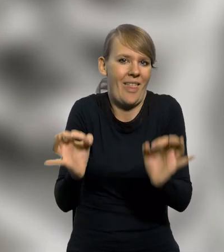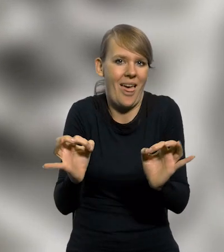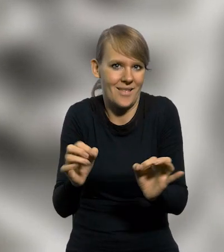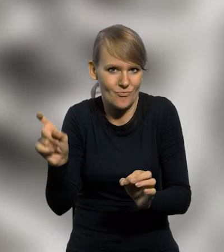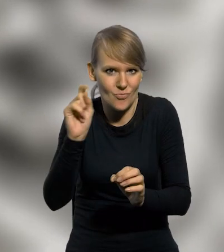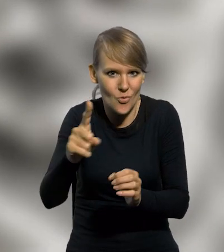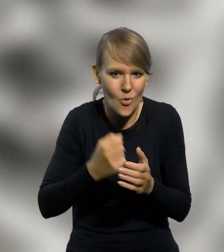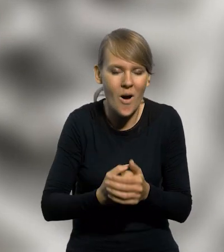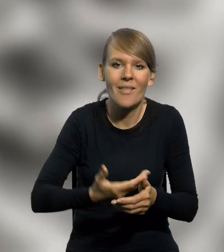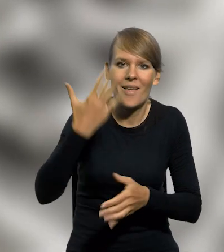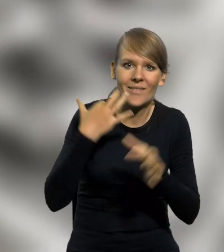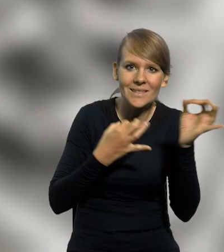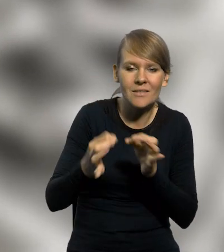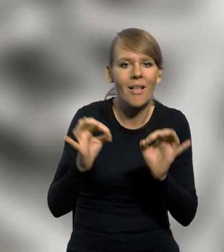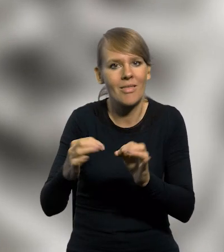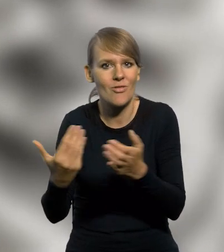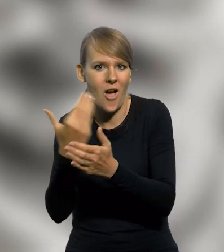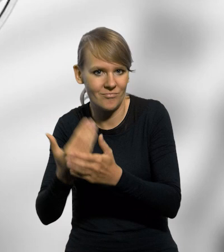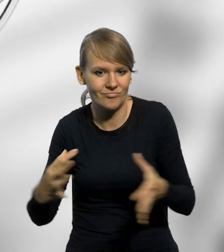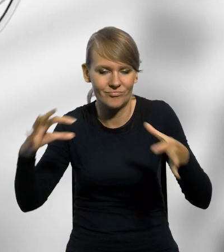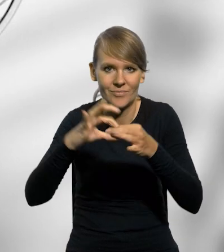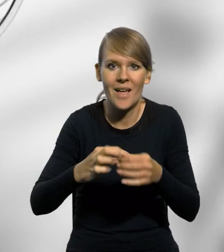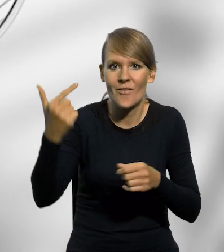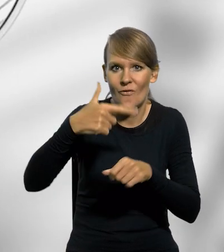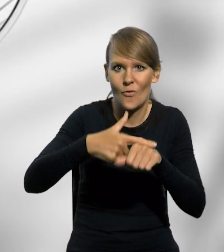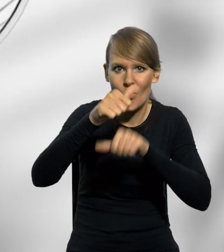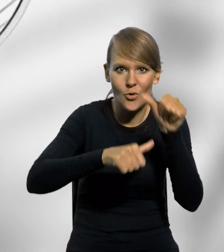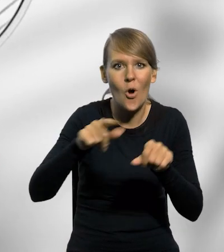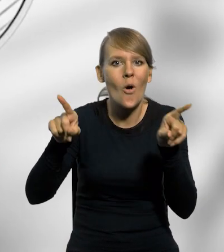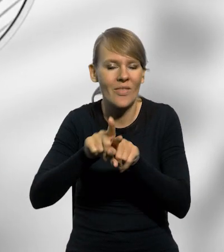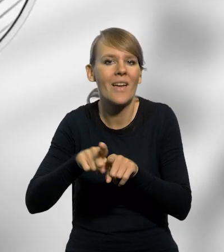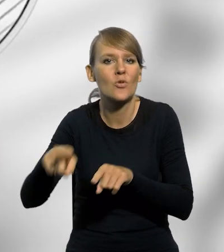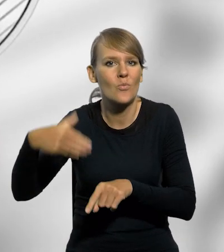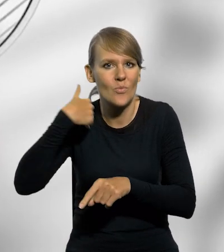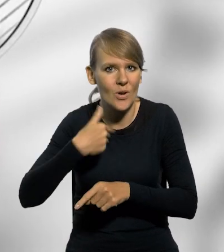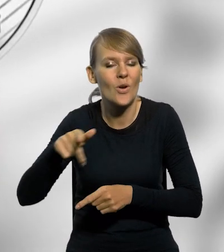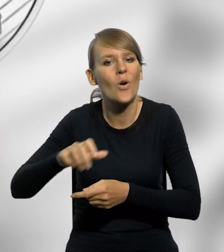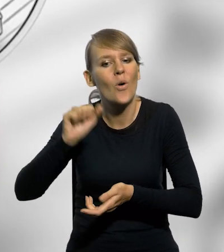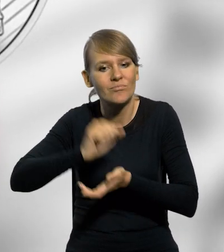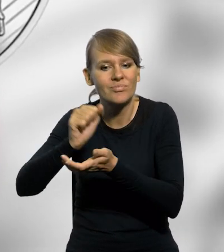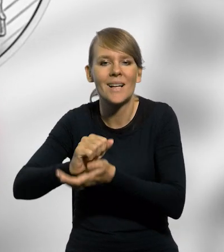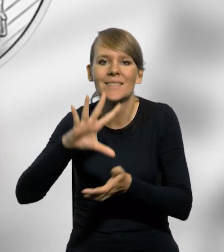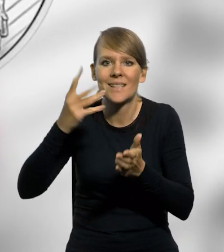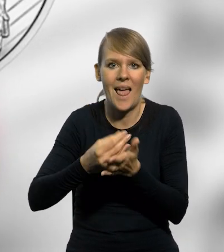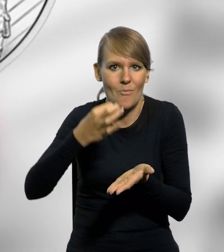Przeszłość spotyka się z teraźniejszością portu. W 2020 roku została także wyemitowana srebrna moneta kolekcjonerska